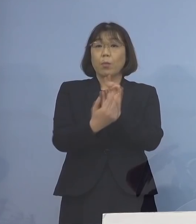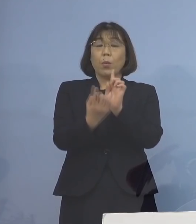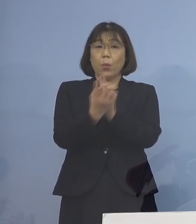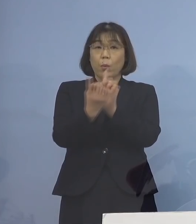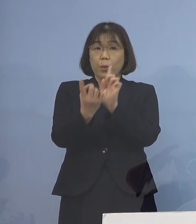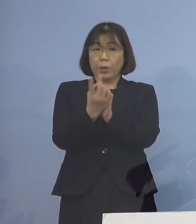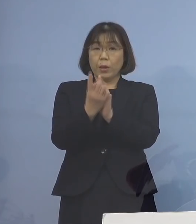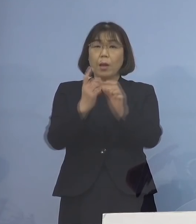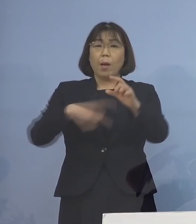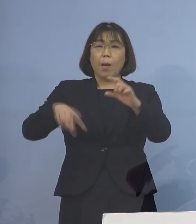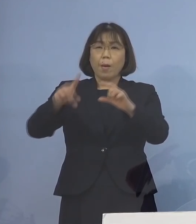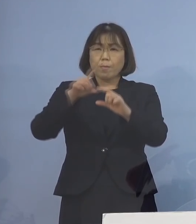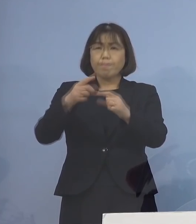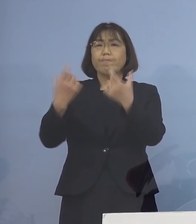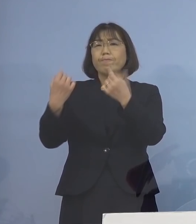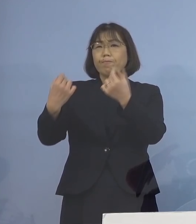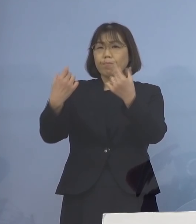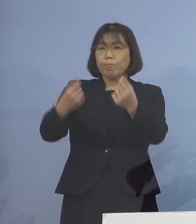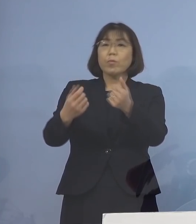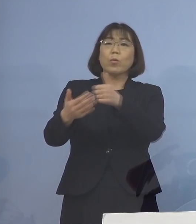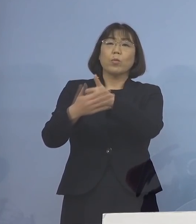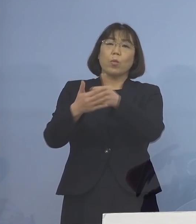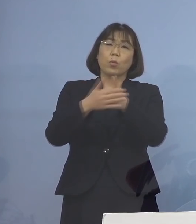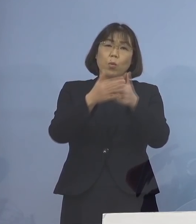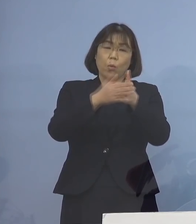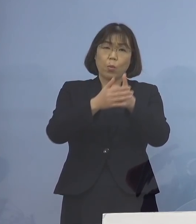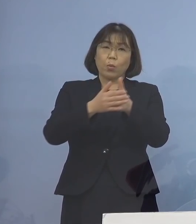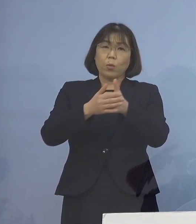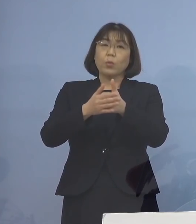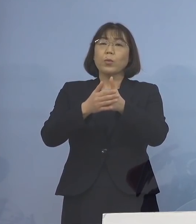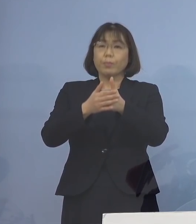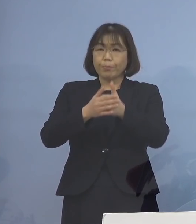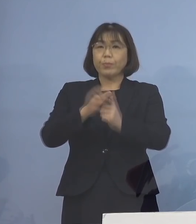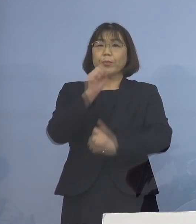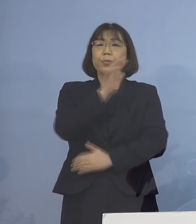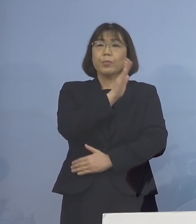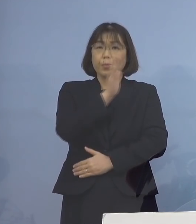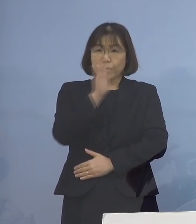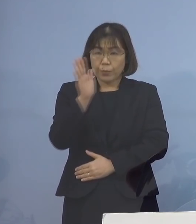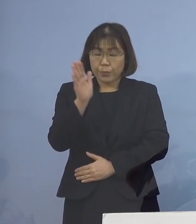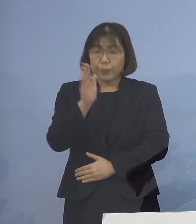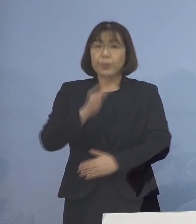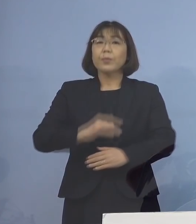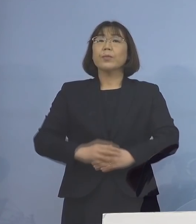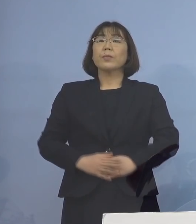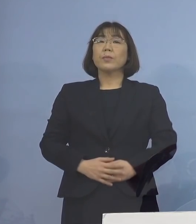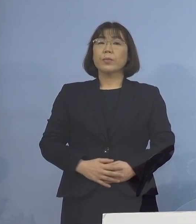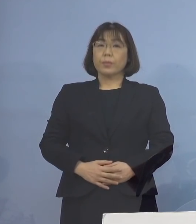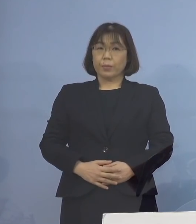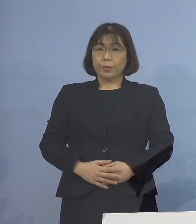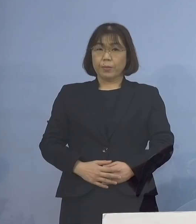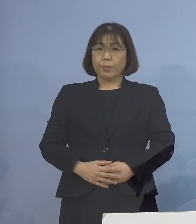より一層の徹底に ご協力をいただきますように よろしくお願いを申し上げます